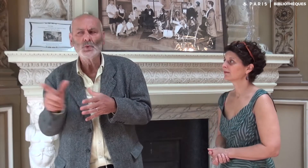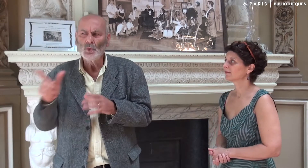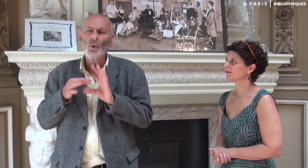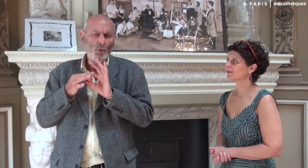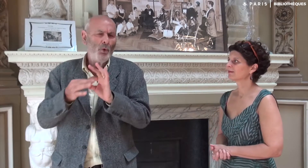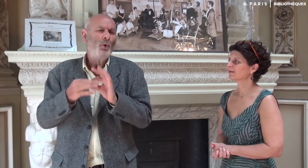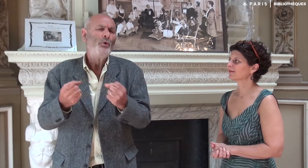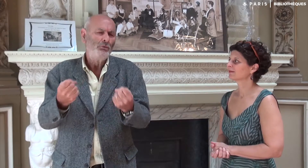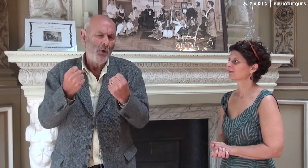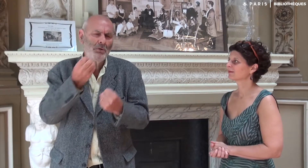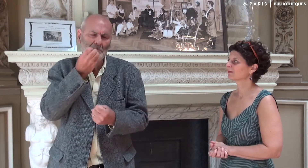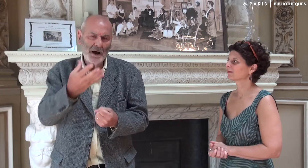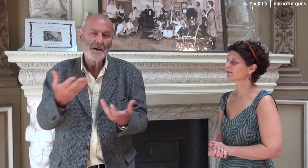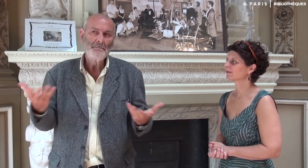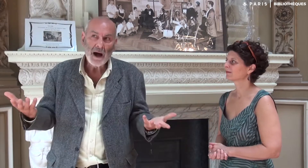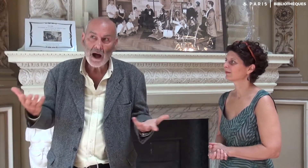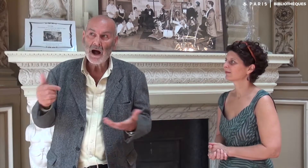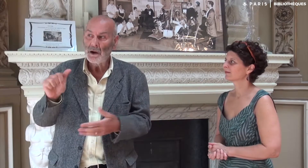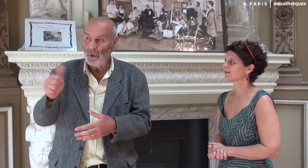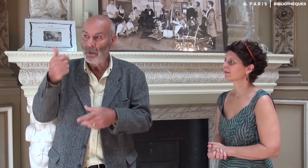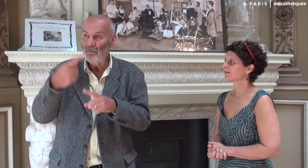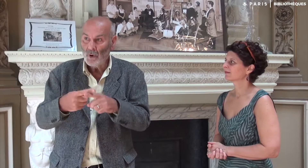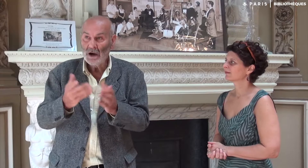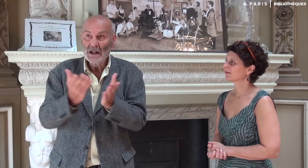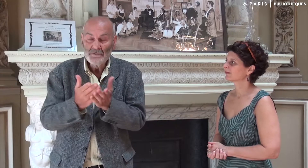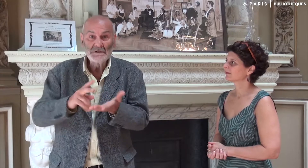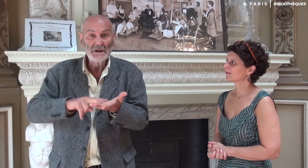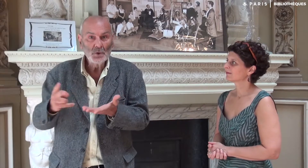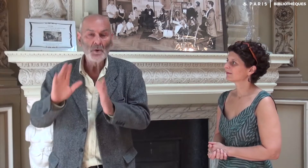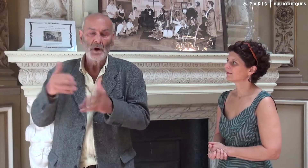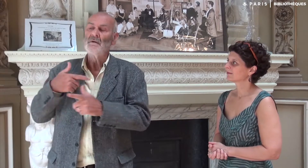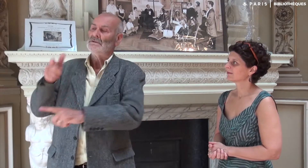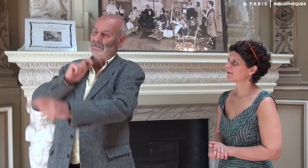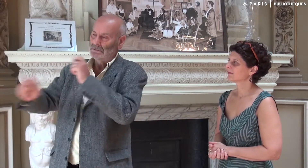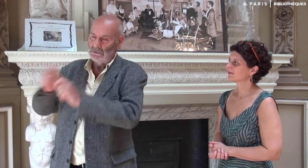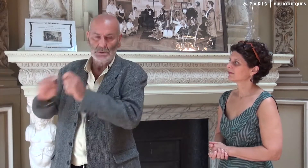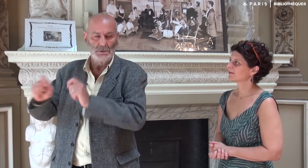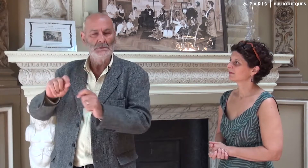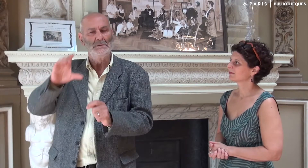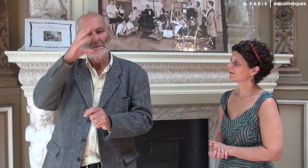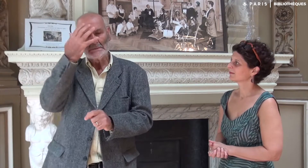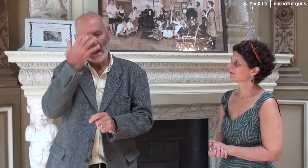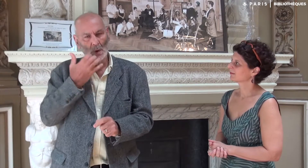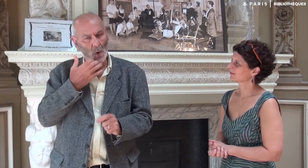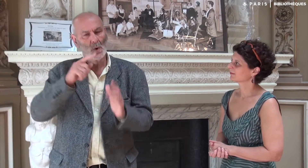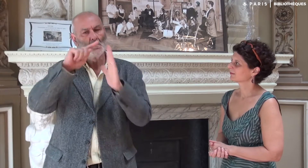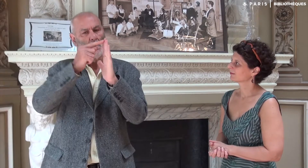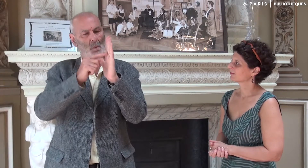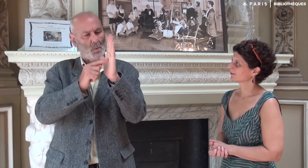même si nous avons une relation bonne et très forte. C’était la première fois qu’un texte allait être traduit comme ça. Nous avons eu une sérieuse discussion précisant différents points